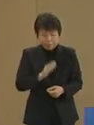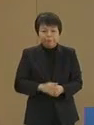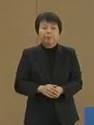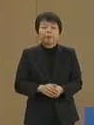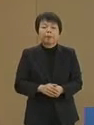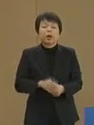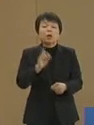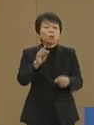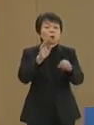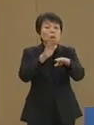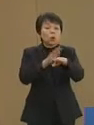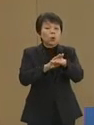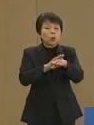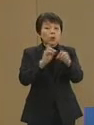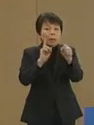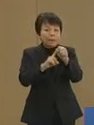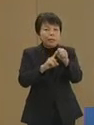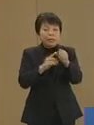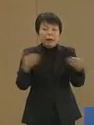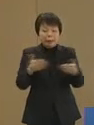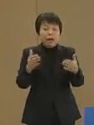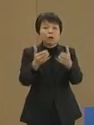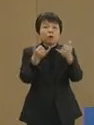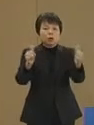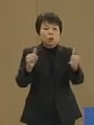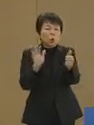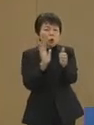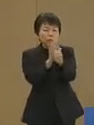その為に 働く人の支援をしながらの